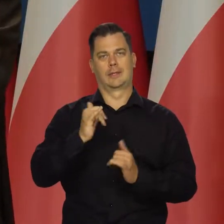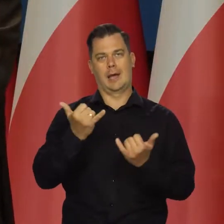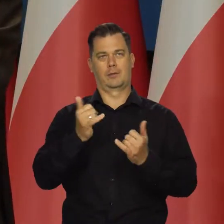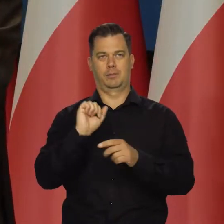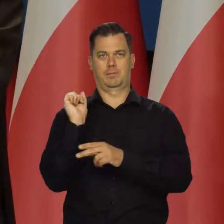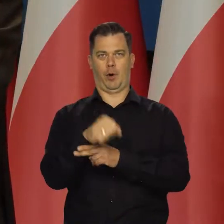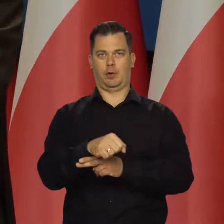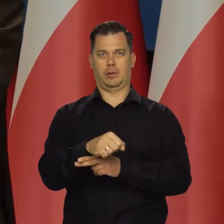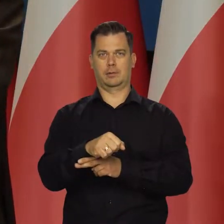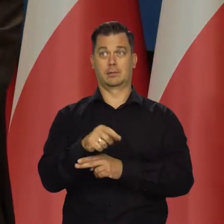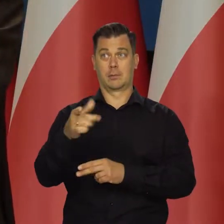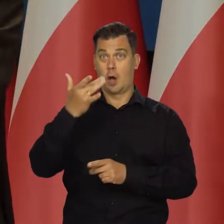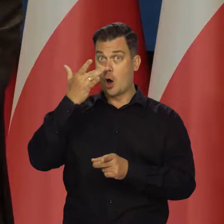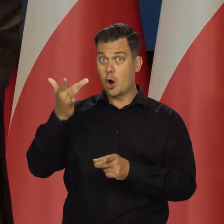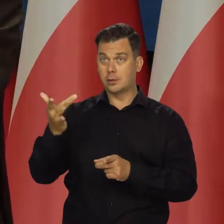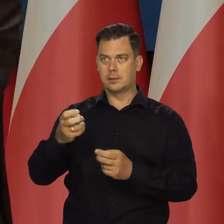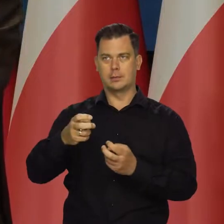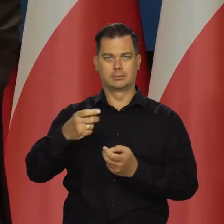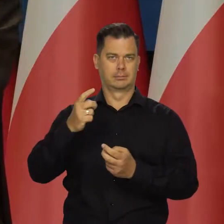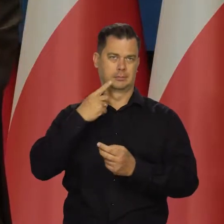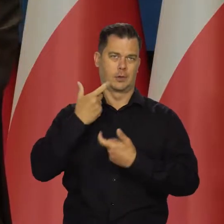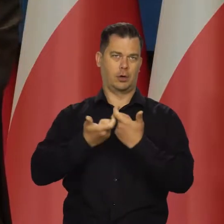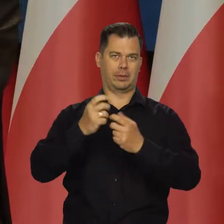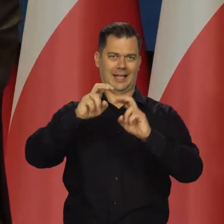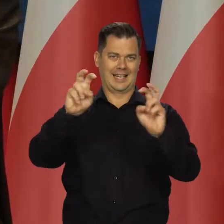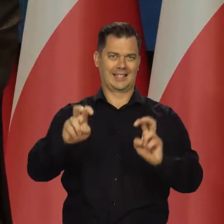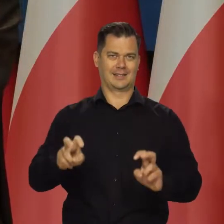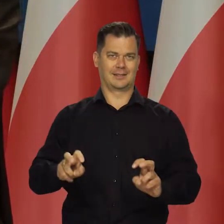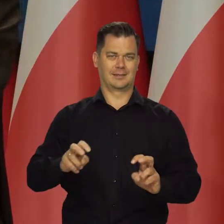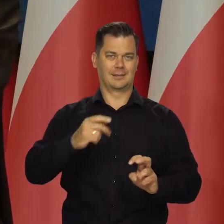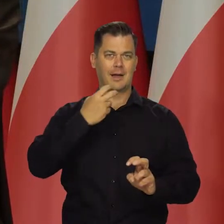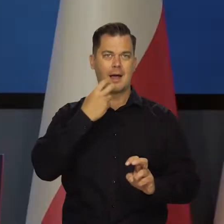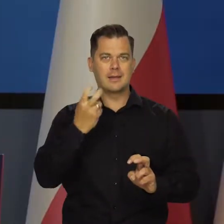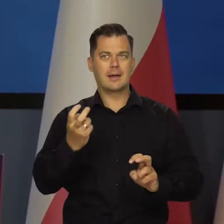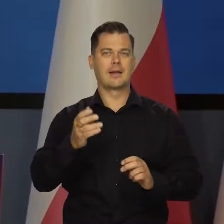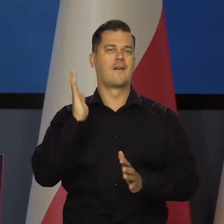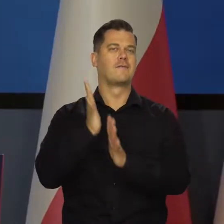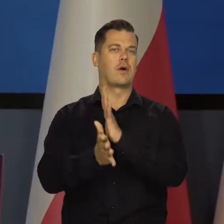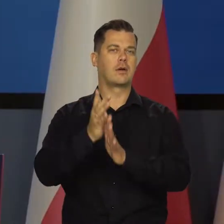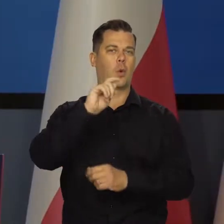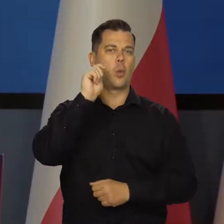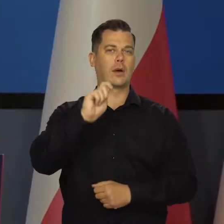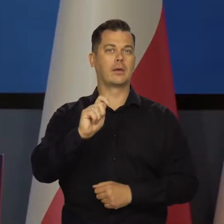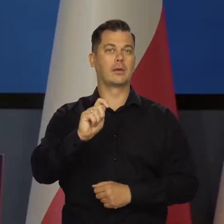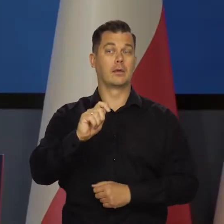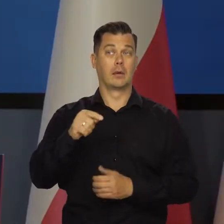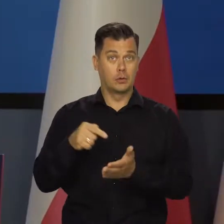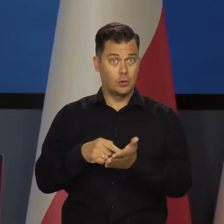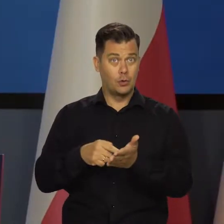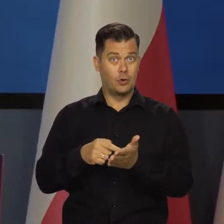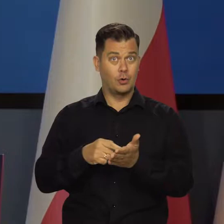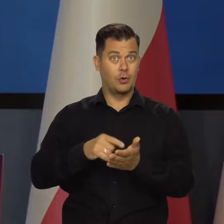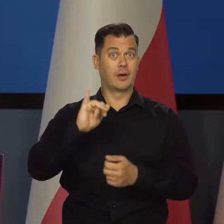skutkom wywołanego przez Rosję kryzysu energetycznego i wojny w Ukrainie. Czyli przede wszystkim właśnie inflacji.